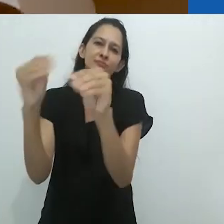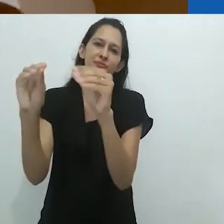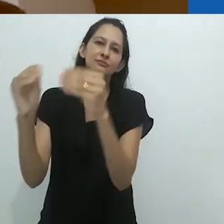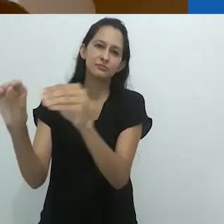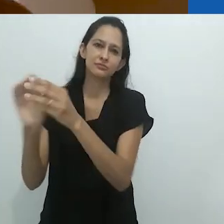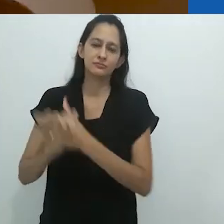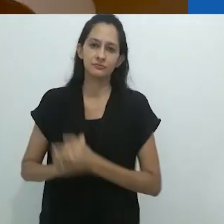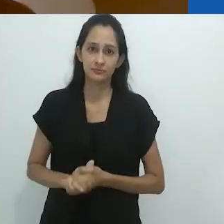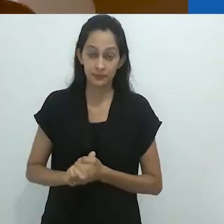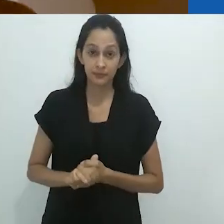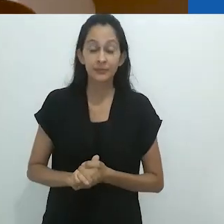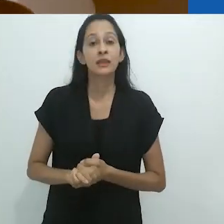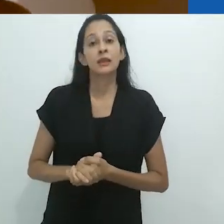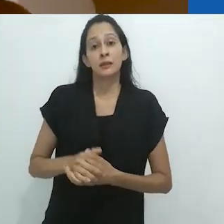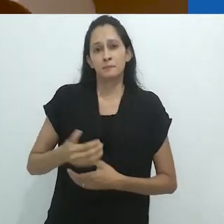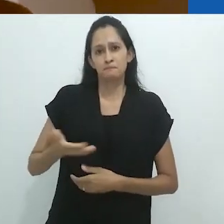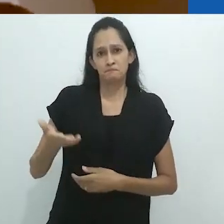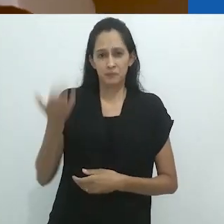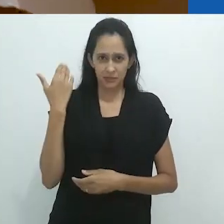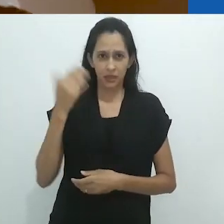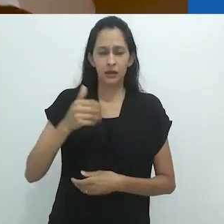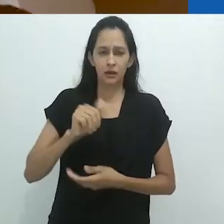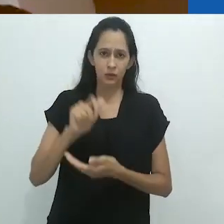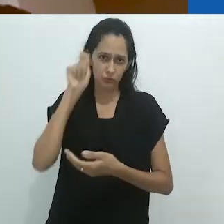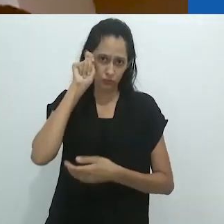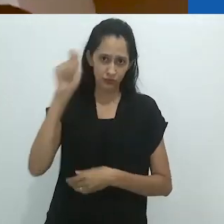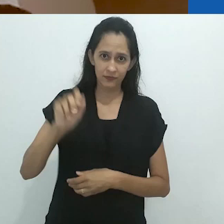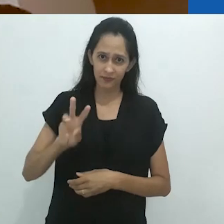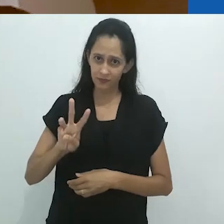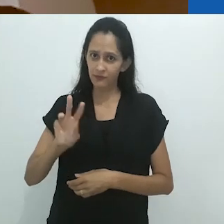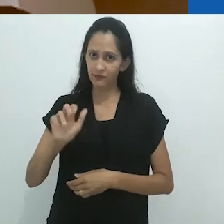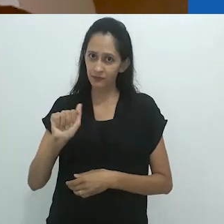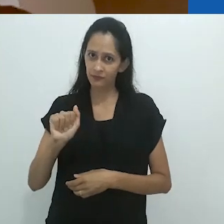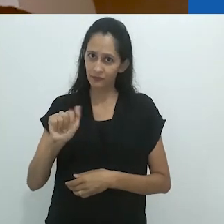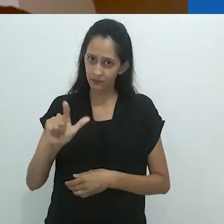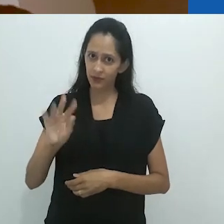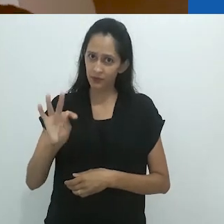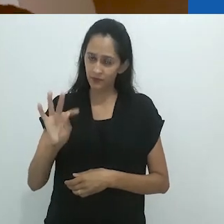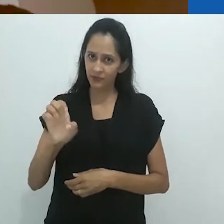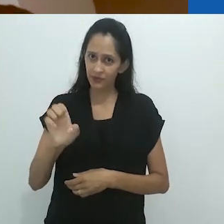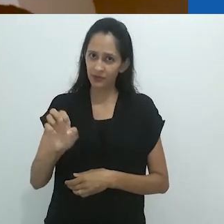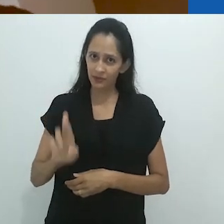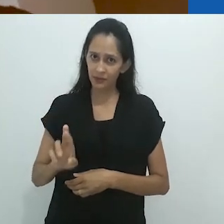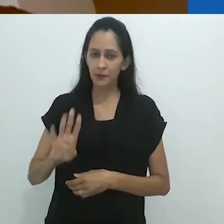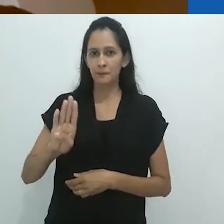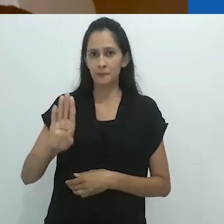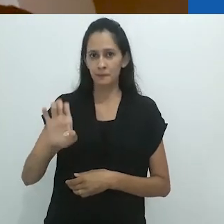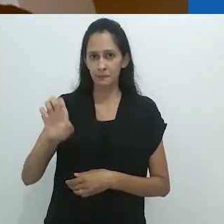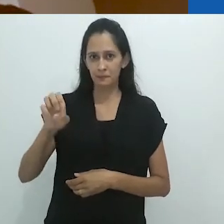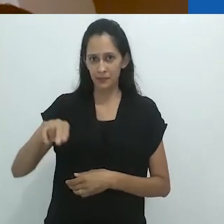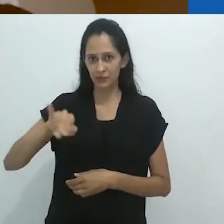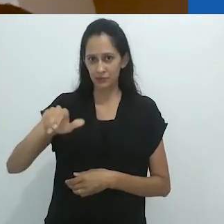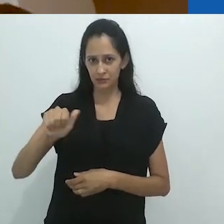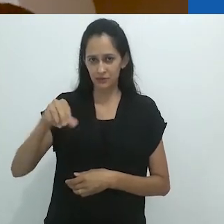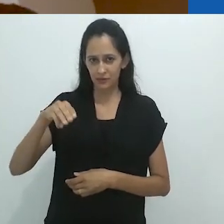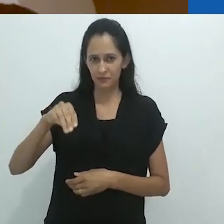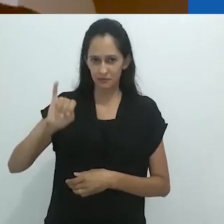Em seus primeiros escritos, Walter Benjamin pensava que crianças pequenas